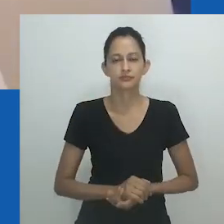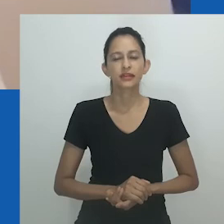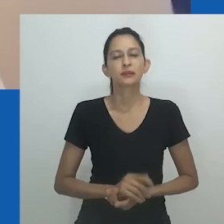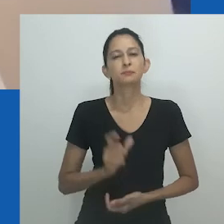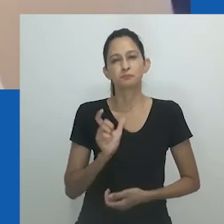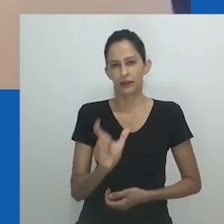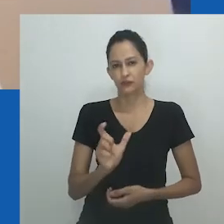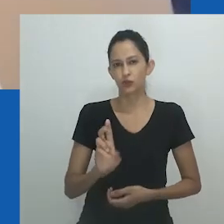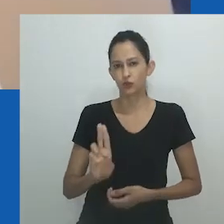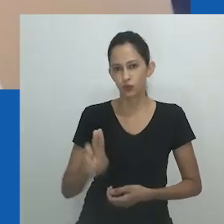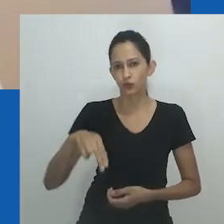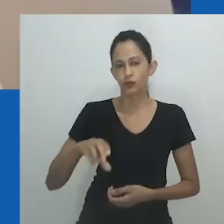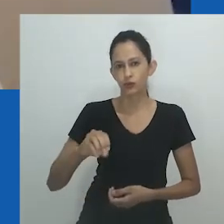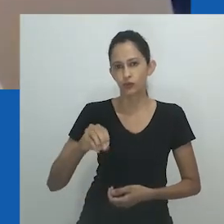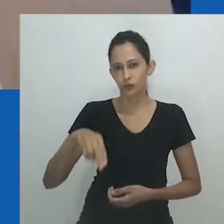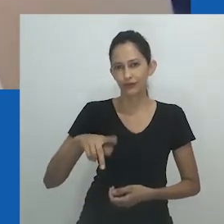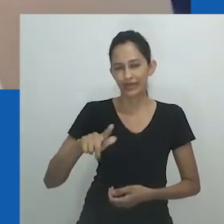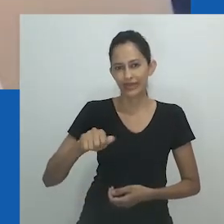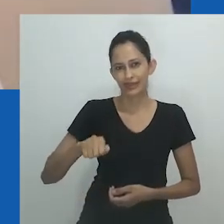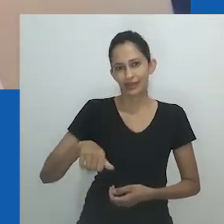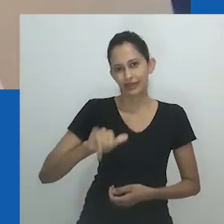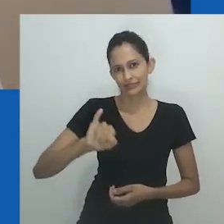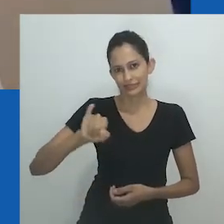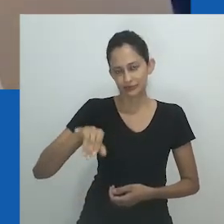A suposição generificada é que a referência é feita a um homem.